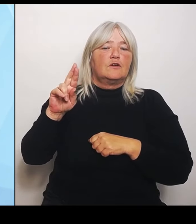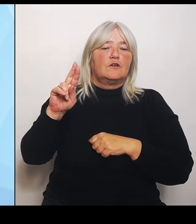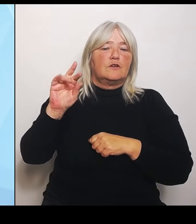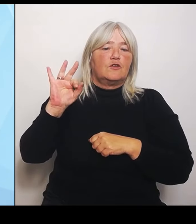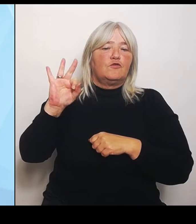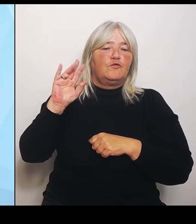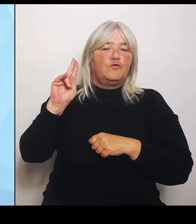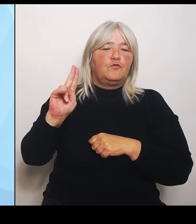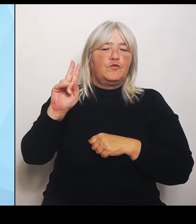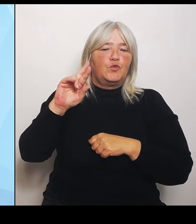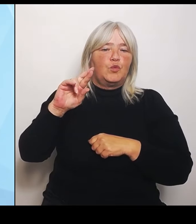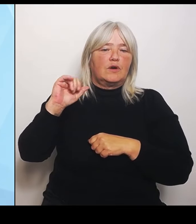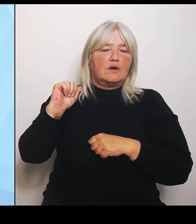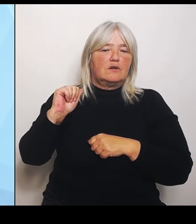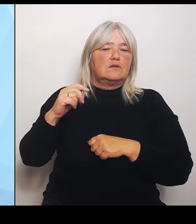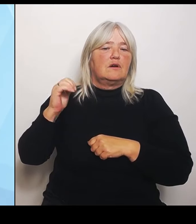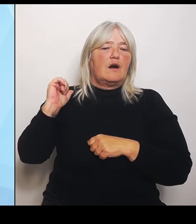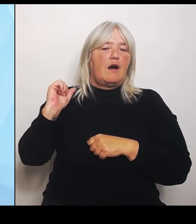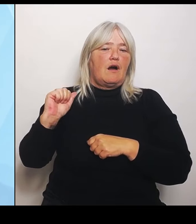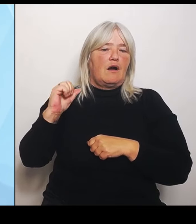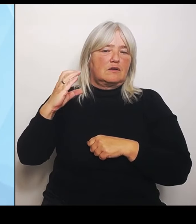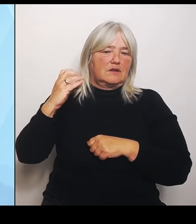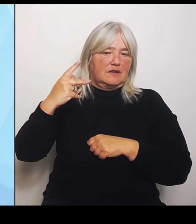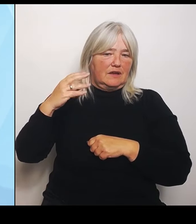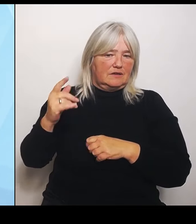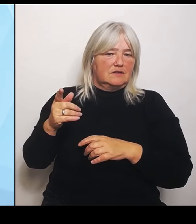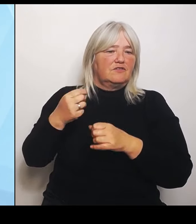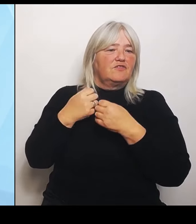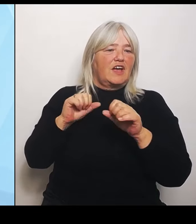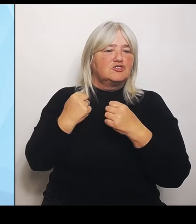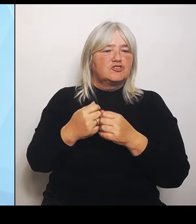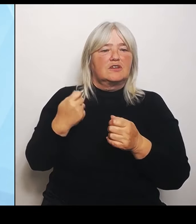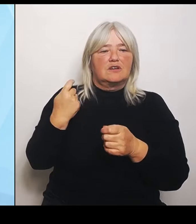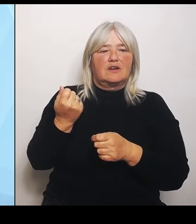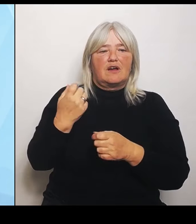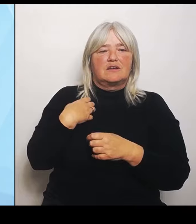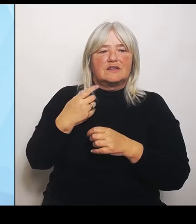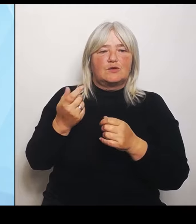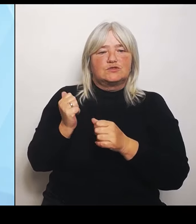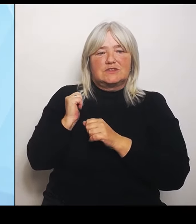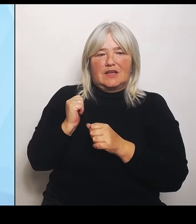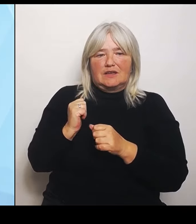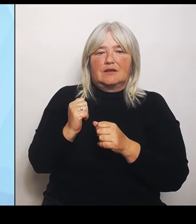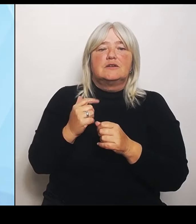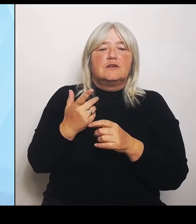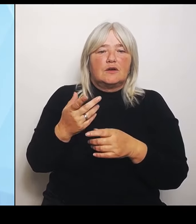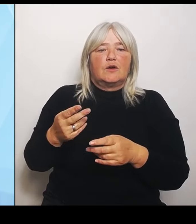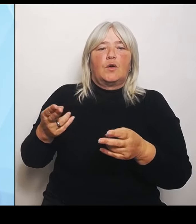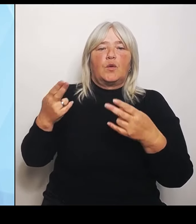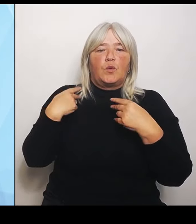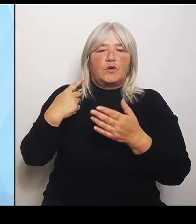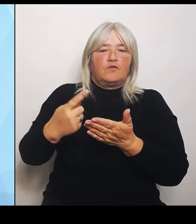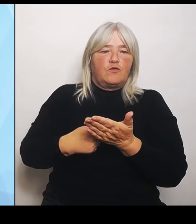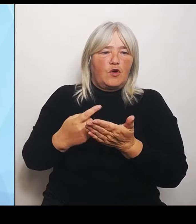Das heißt, wenn ein Krankenhausträger die geförderten Krankenhausimmobilie im Zuge der Umstrukturierung anderweitig